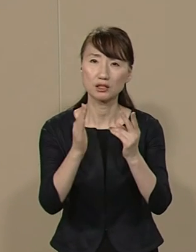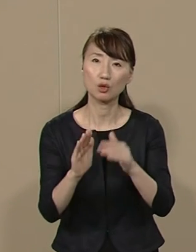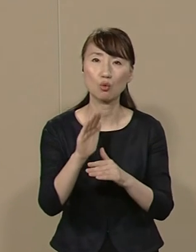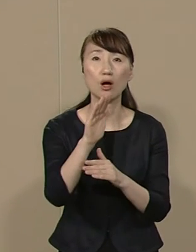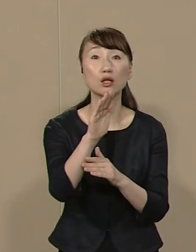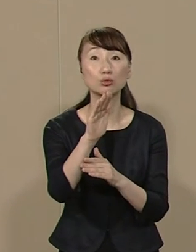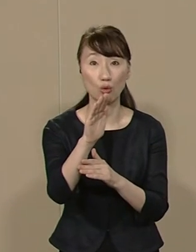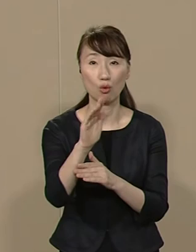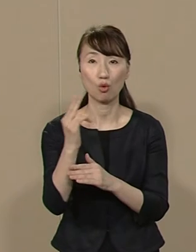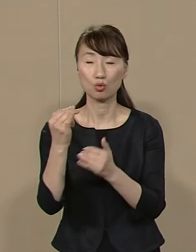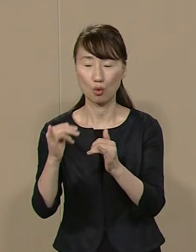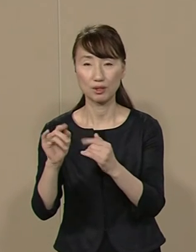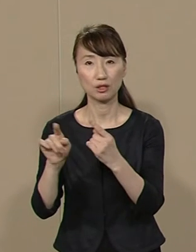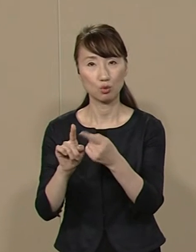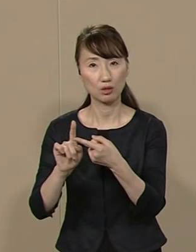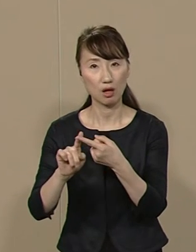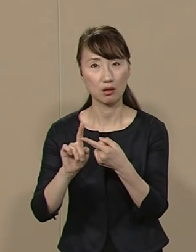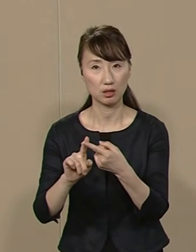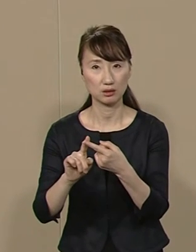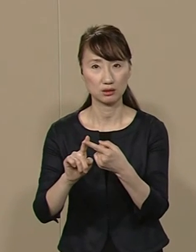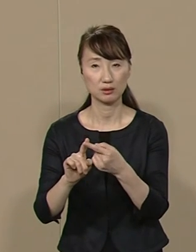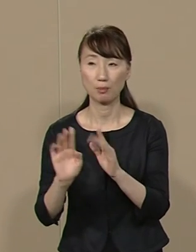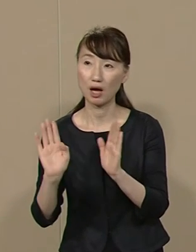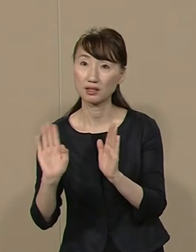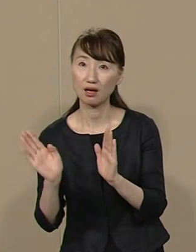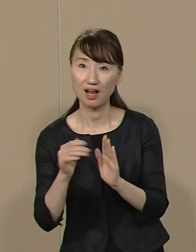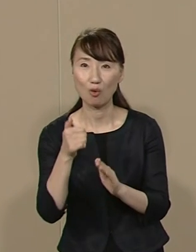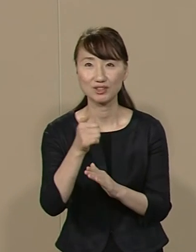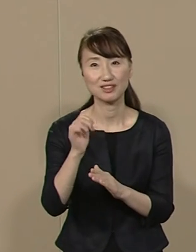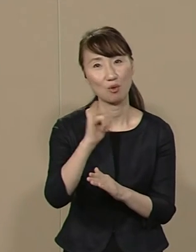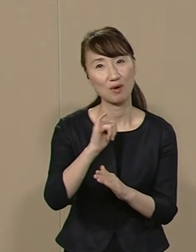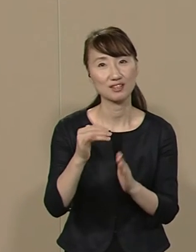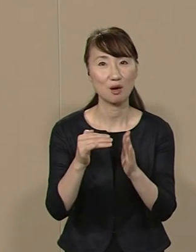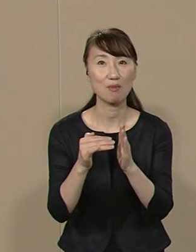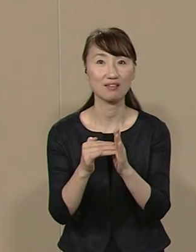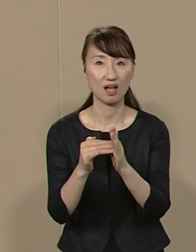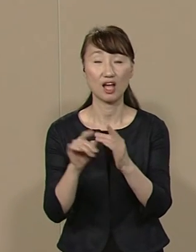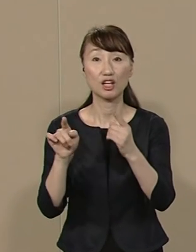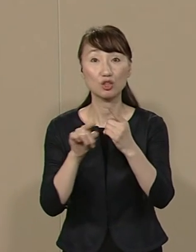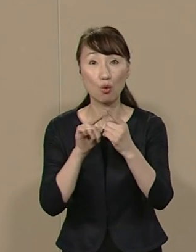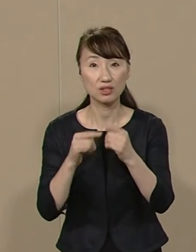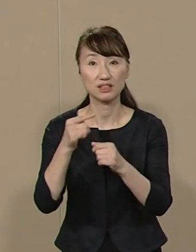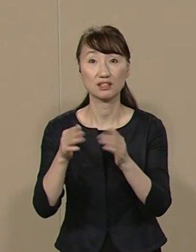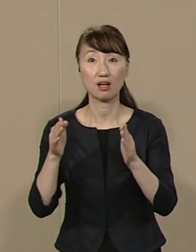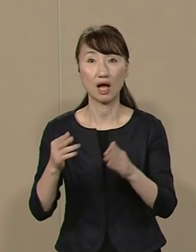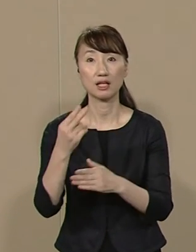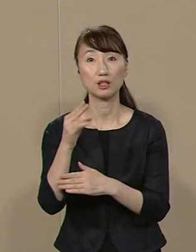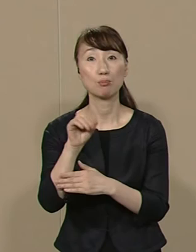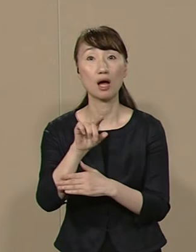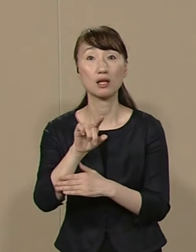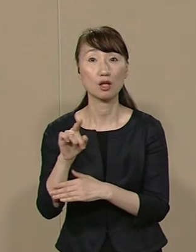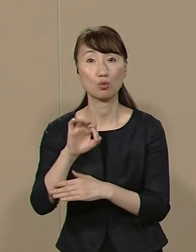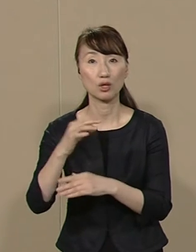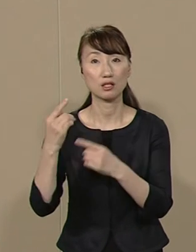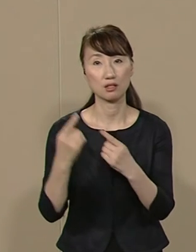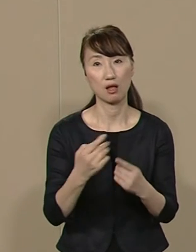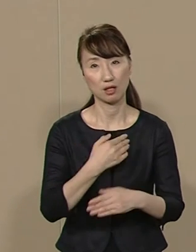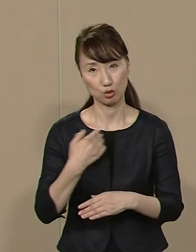都民１人当たり 赤ん坊から おじいちゃんおばあちゃんまで １人年間２万円の減税が可能です